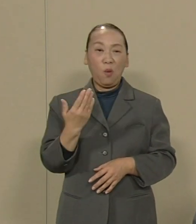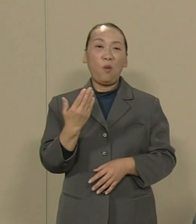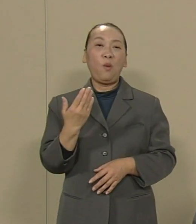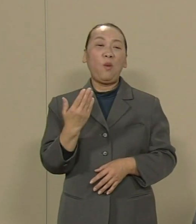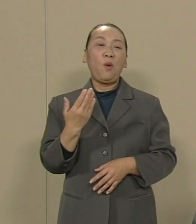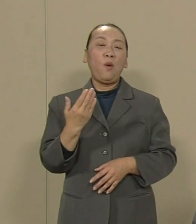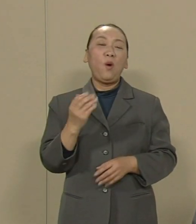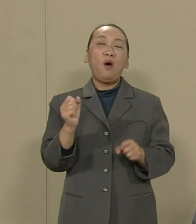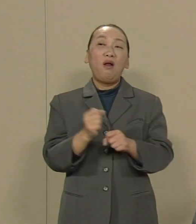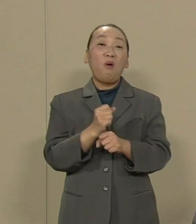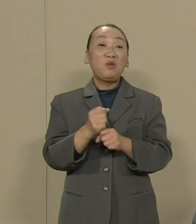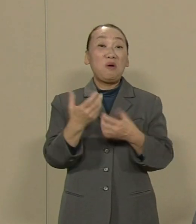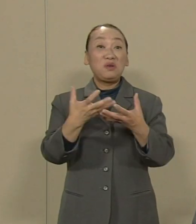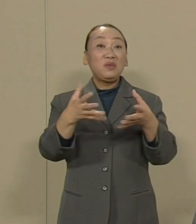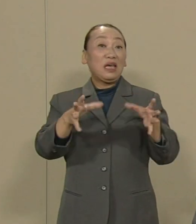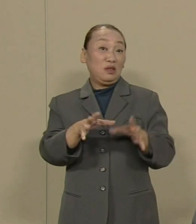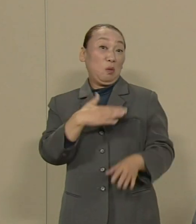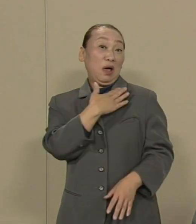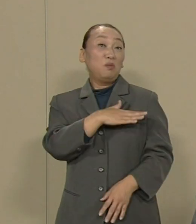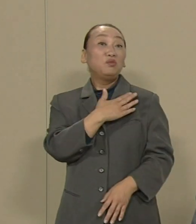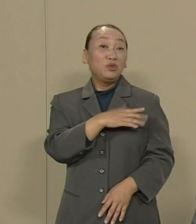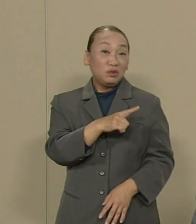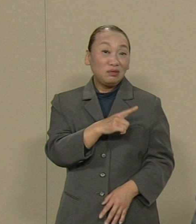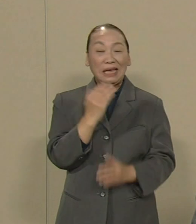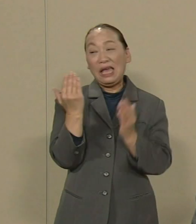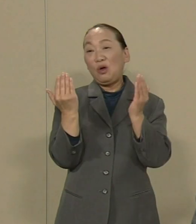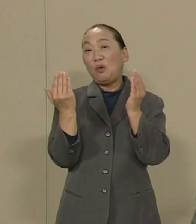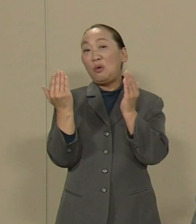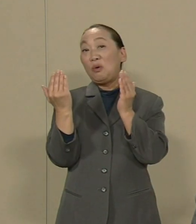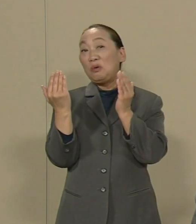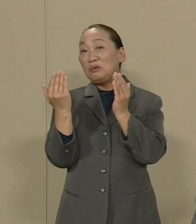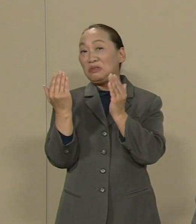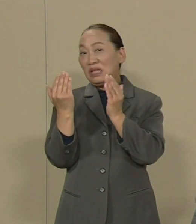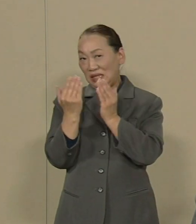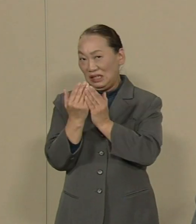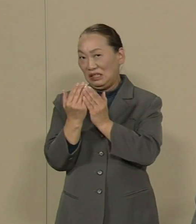労働組合の幹部がこっそりと 資本家や経営者と手を結んで